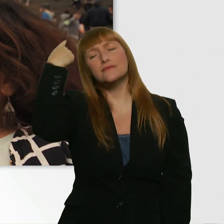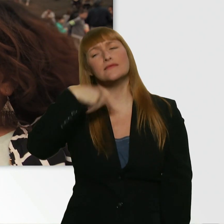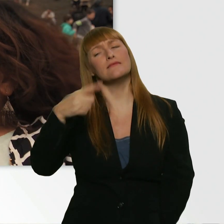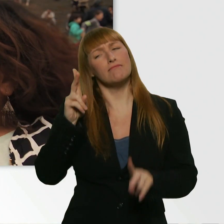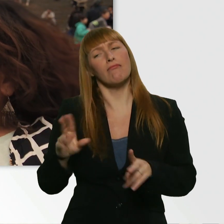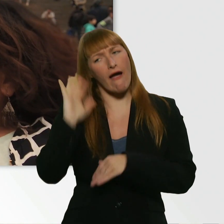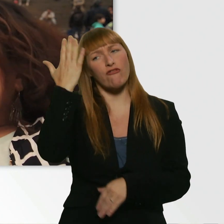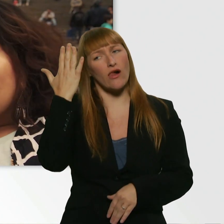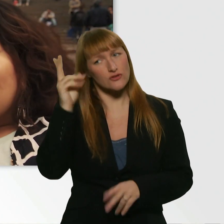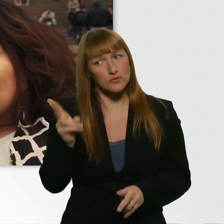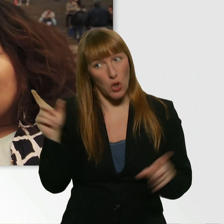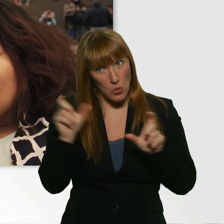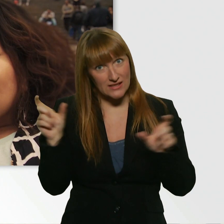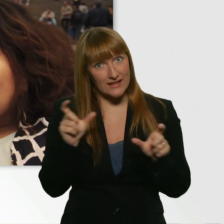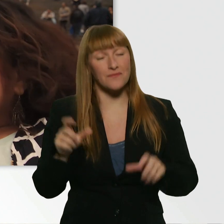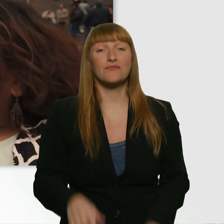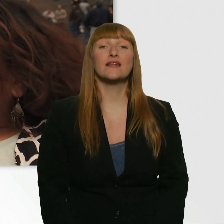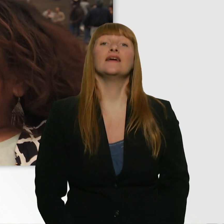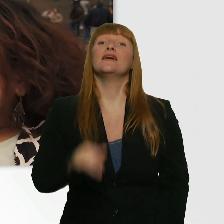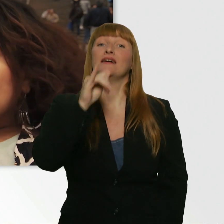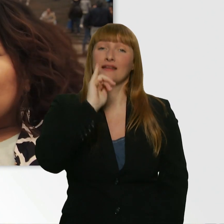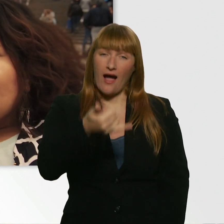War lustig? - Ja. Also, es hat mir fast das Herz gebrochen.